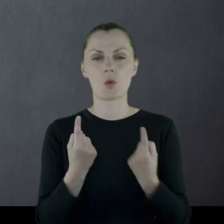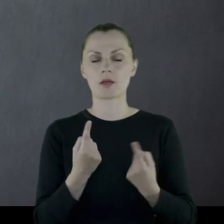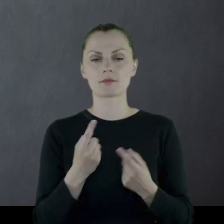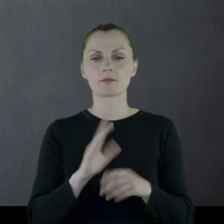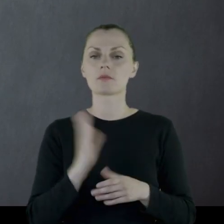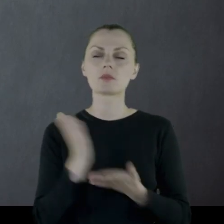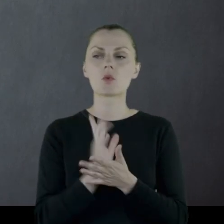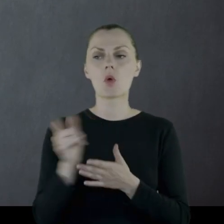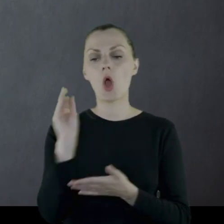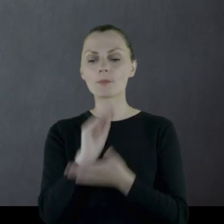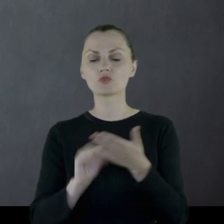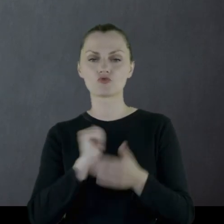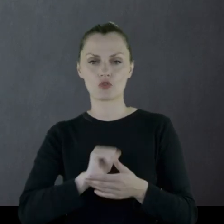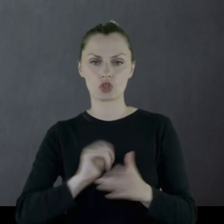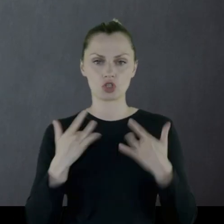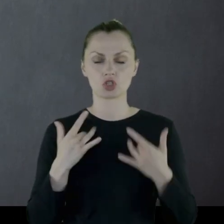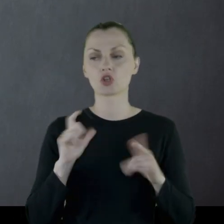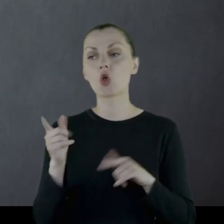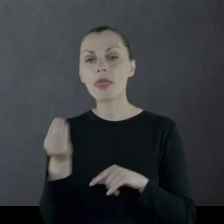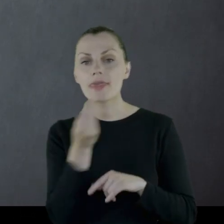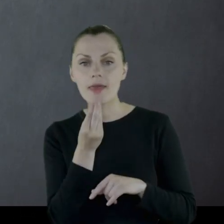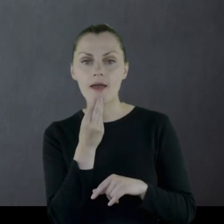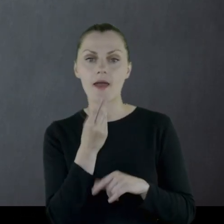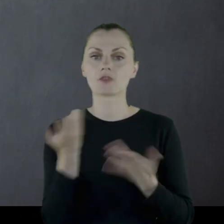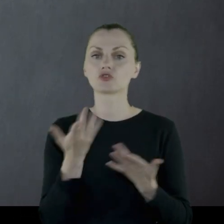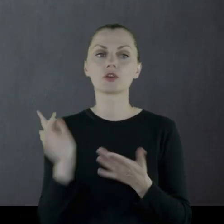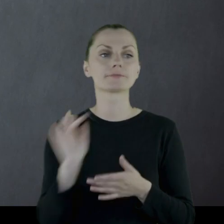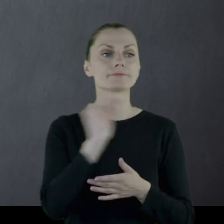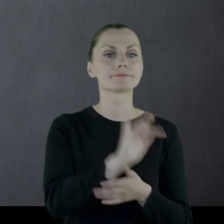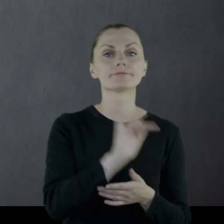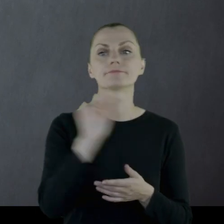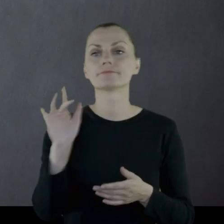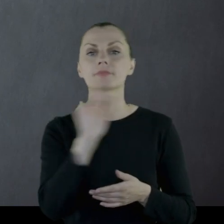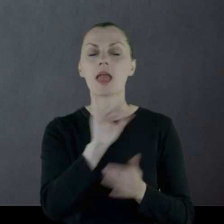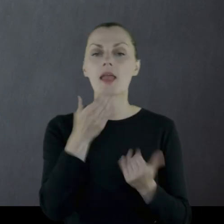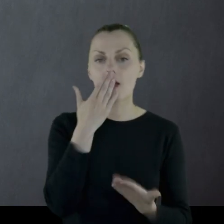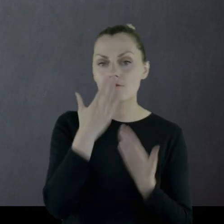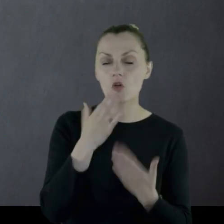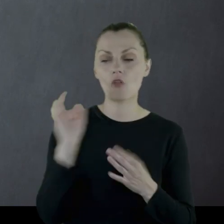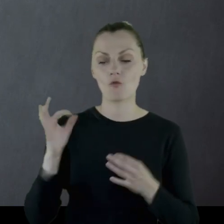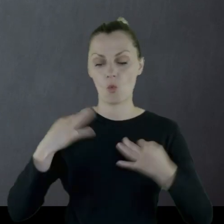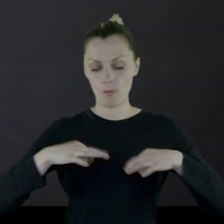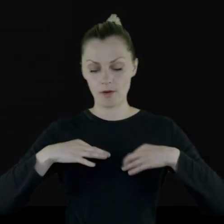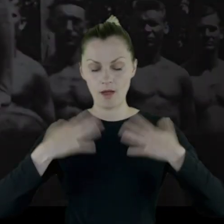natomiast opisał swoje życie - co jadł, gdzie się przemieszczali, jak wyglądał jego mundur,